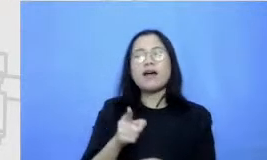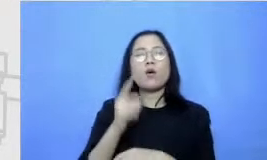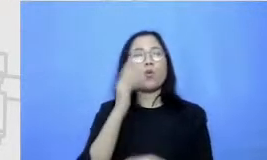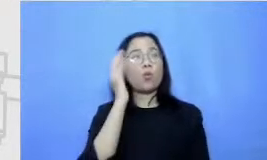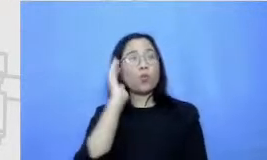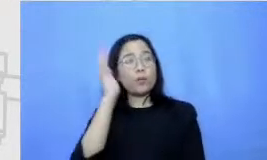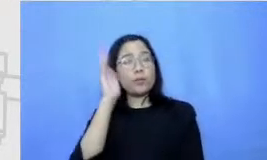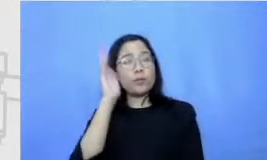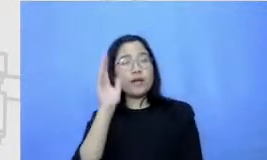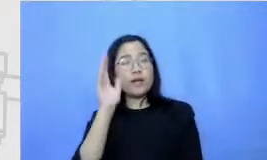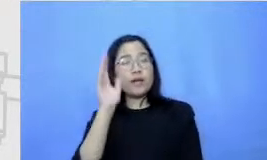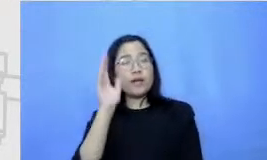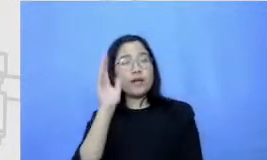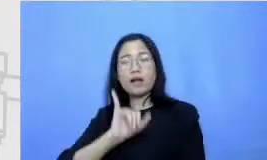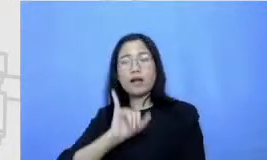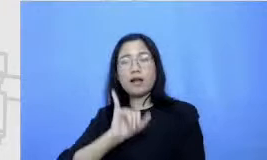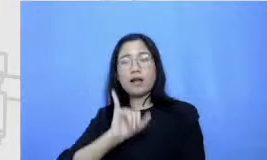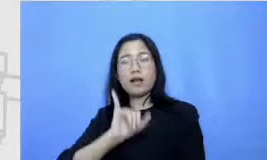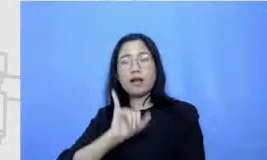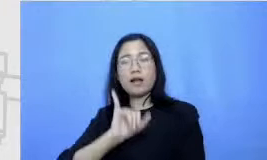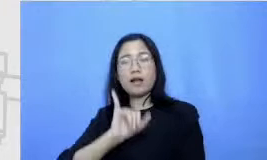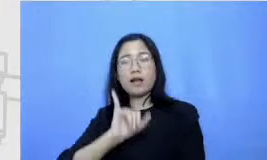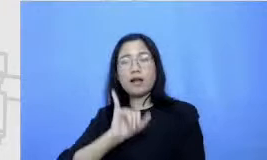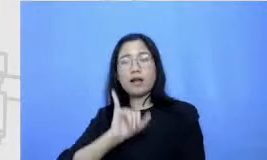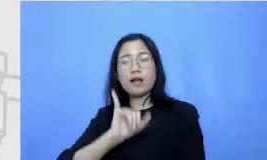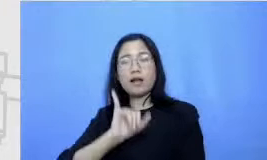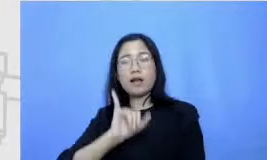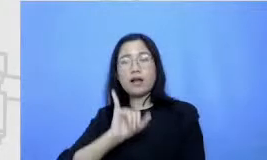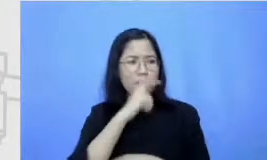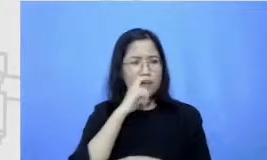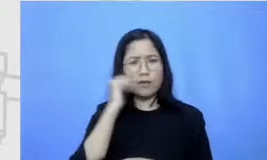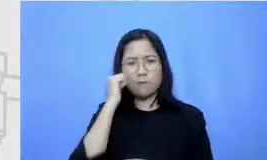pastikan badan ibu menontonnya secara live tapi kalau tidak bisa menonton secara live juga tidak